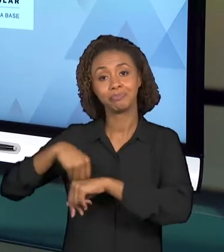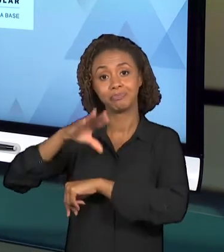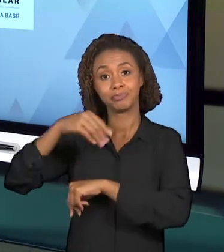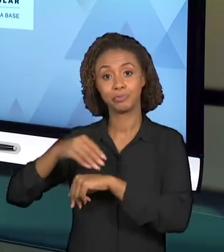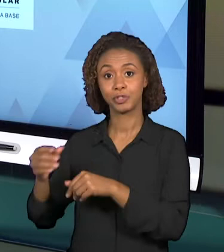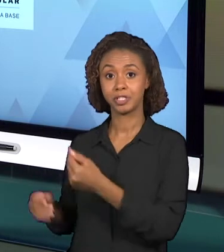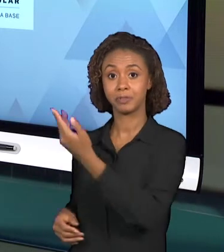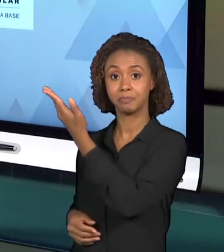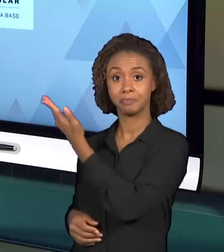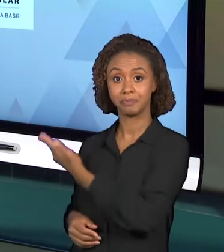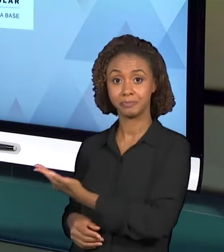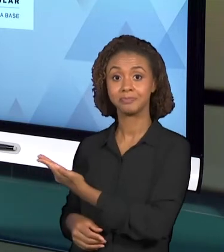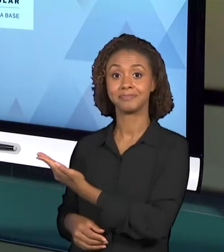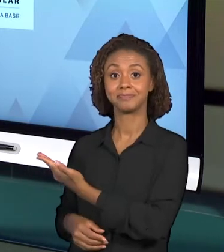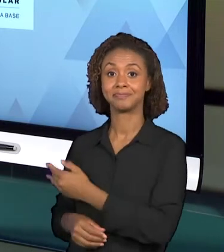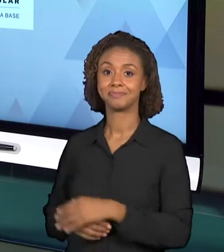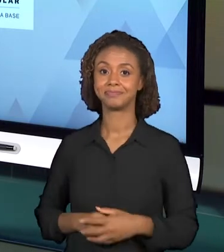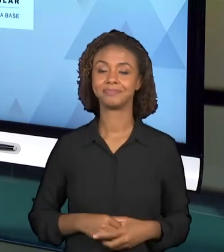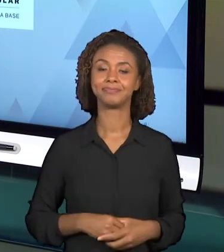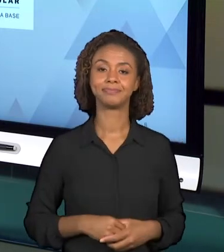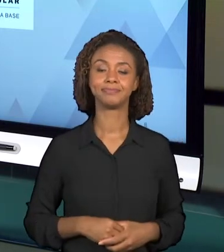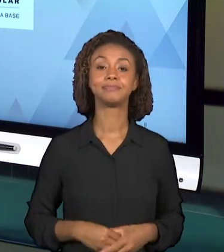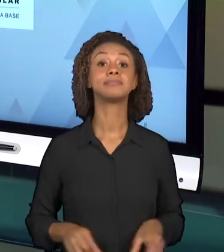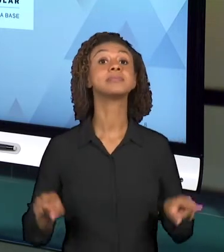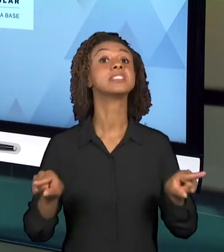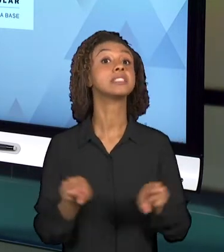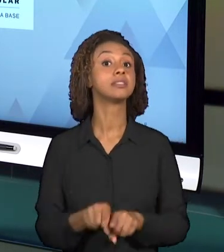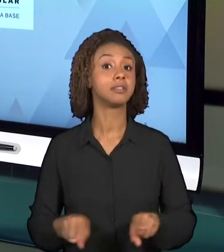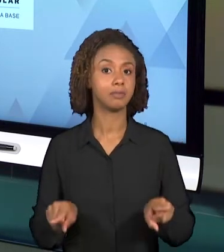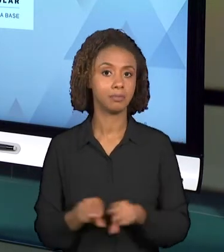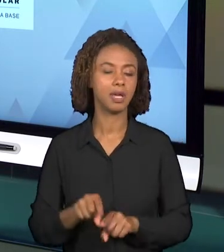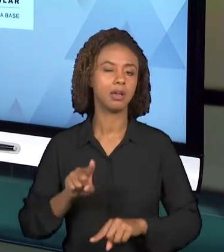AULA. E TAMBÉM COMO MATERIAL BASE, EXISTEM ALGUNS